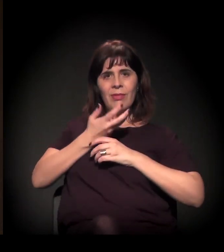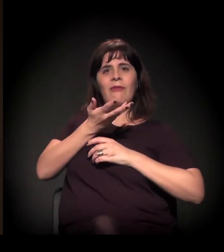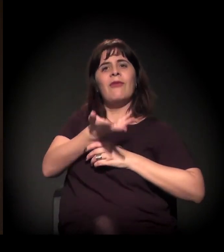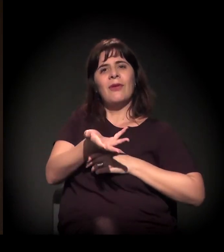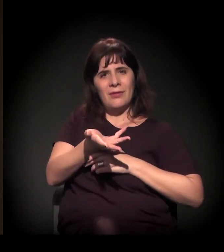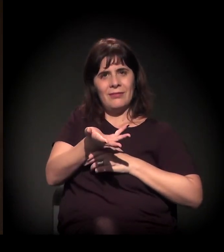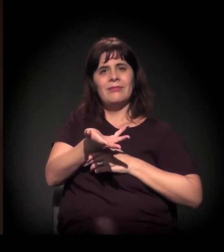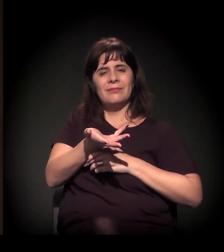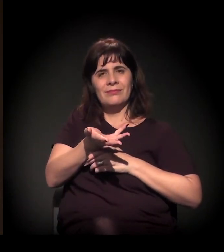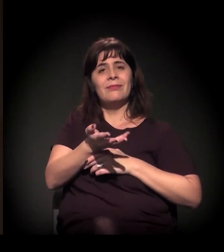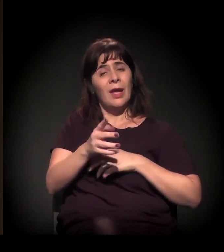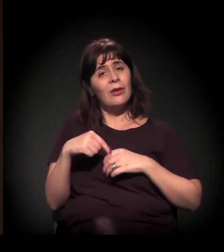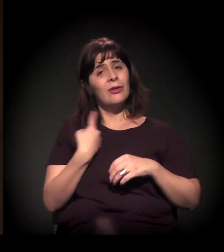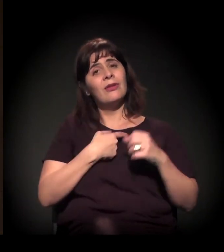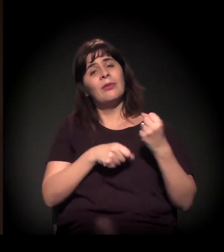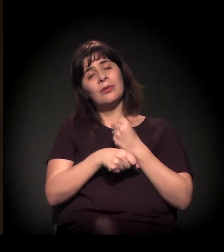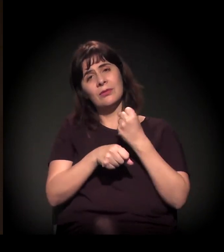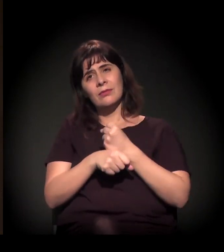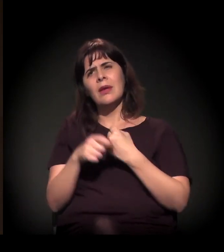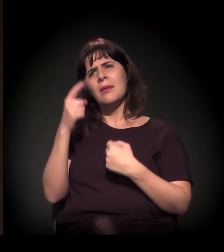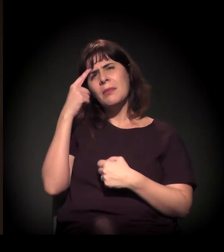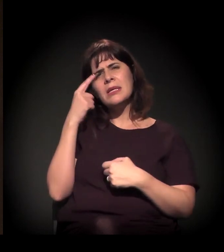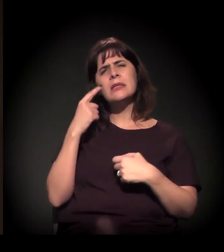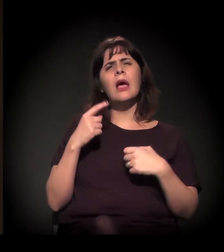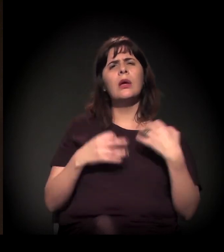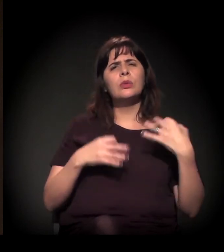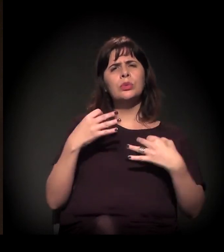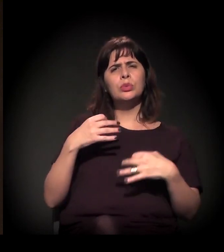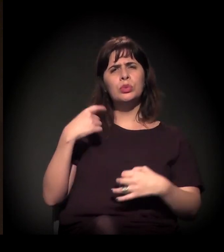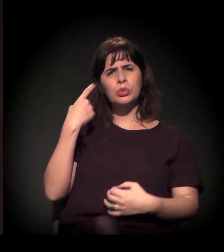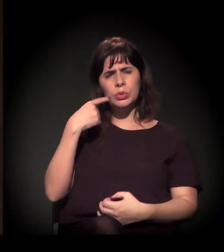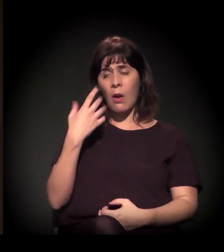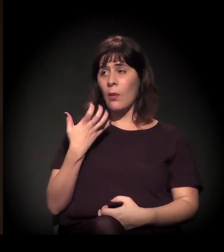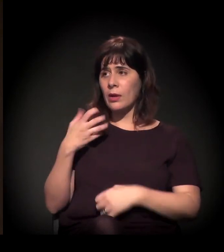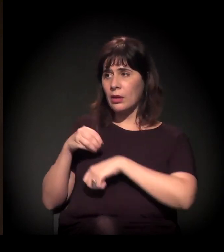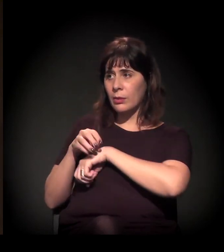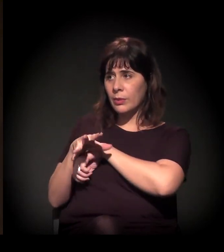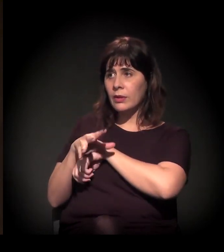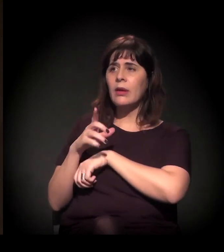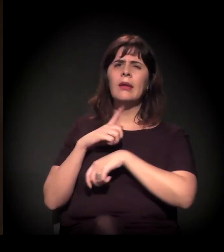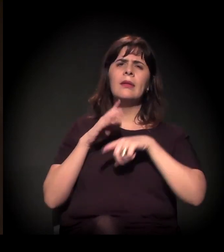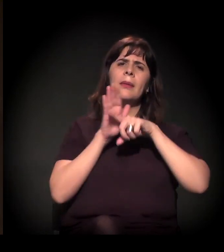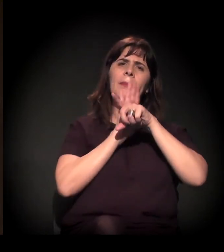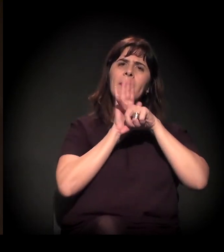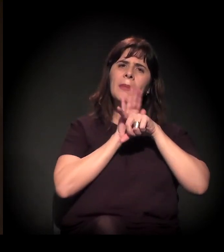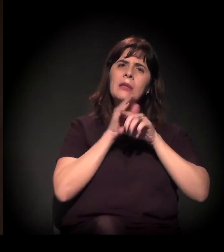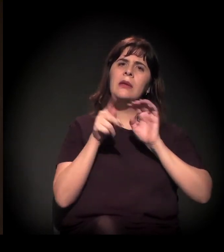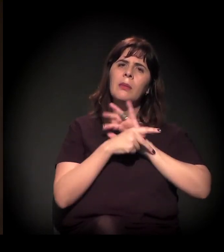Em relação ao papel do judiciário, eu queria só fazer um comentário: tem uma pesquisa, acabou de sair, da Fundação Getúlio Vargas,